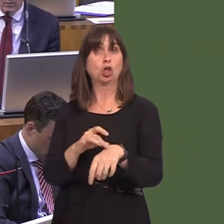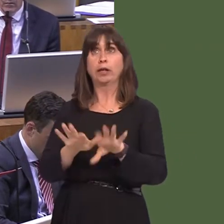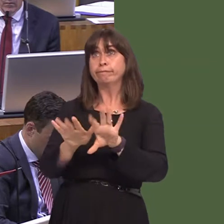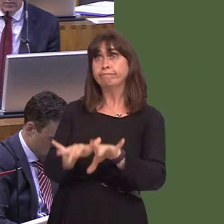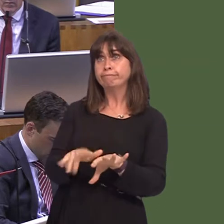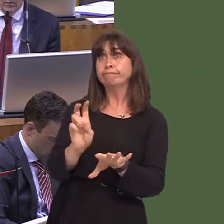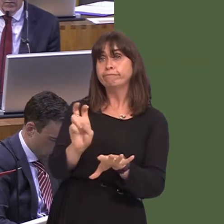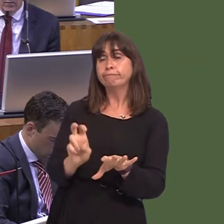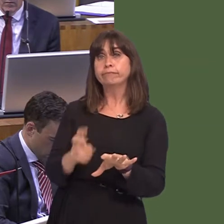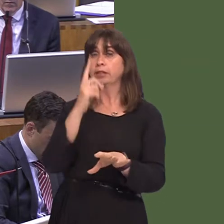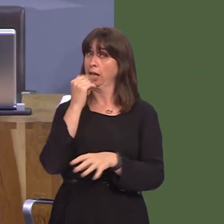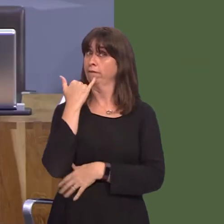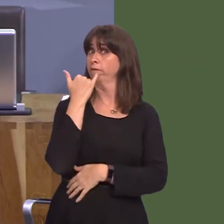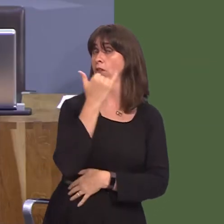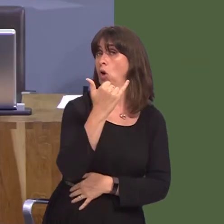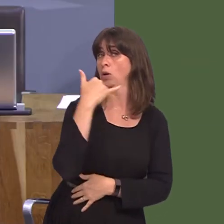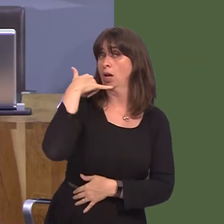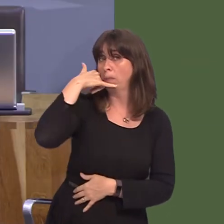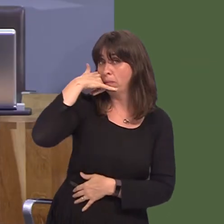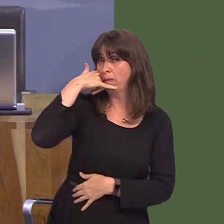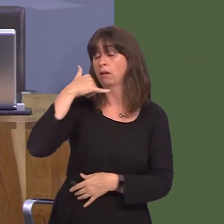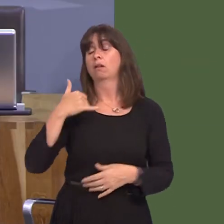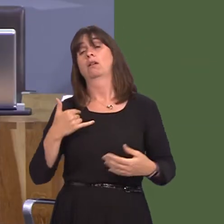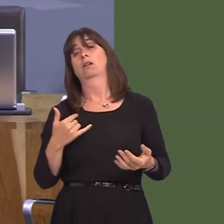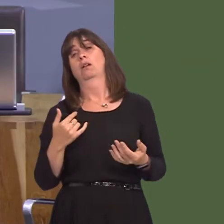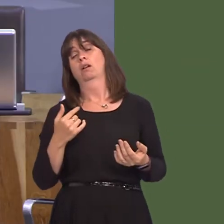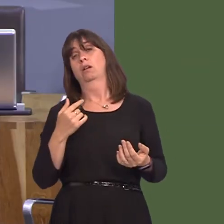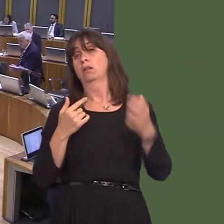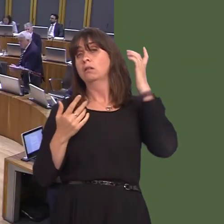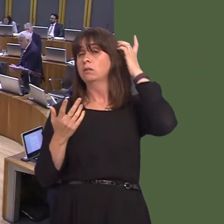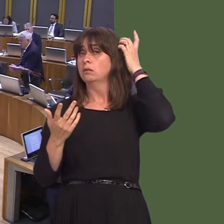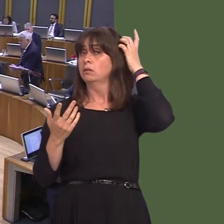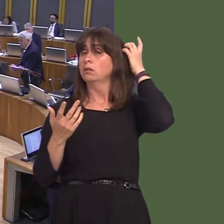gallu ffonio lan i wneud apwyntiad. A ydyn nhw'n gwneud hynny? Dewis doctoriaid yw hynny,